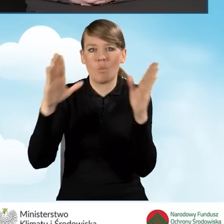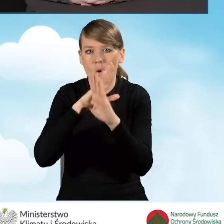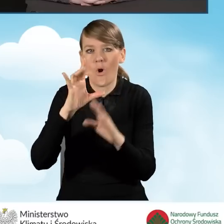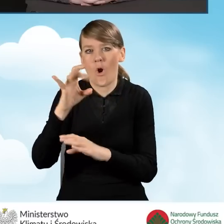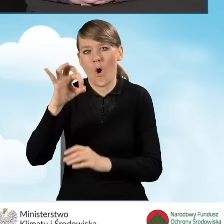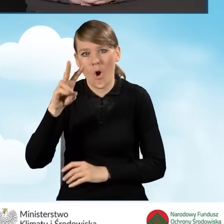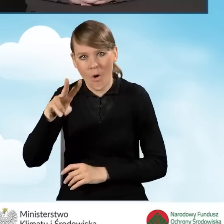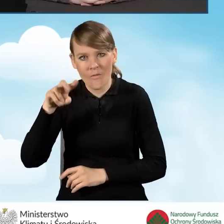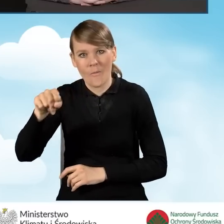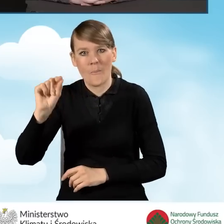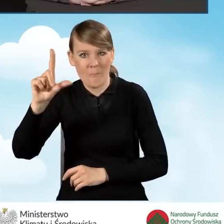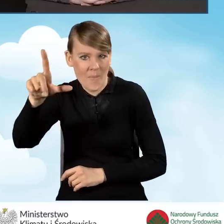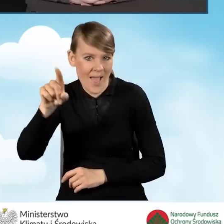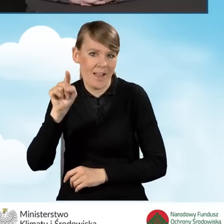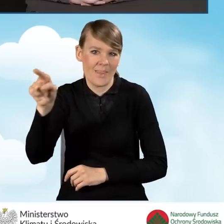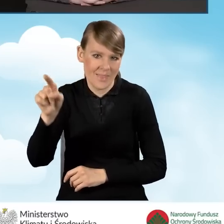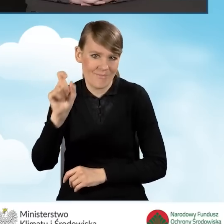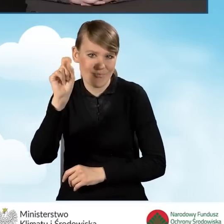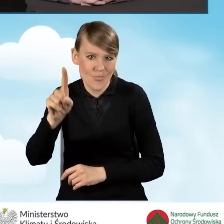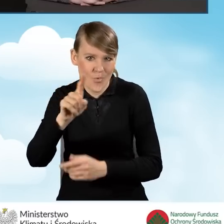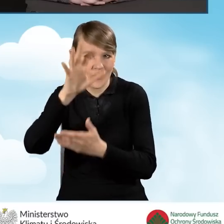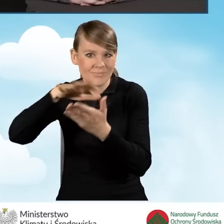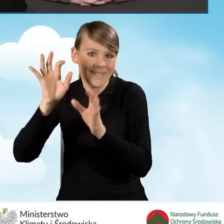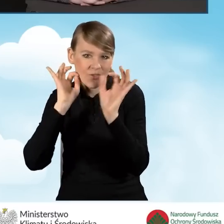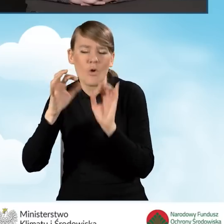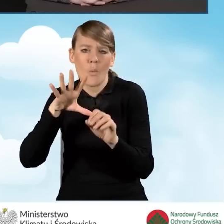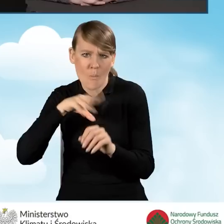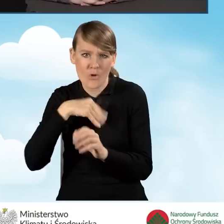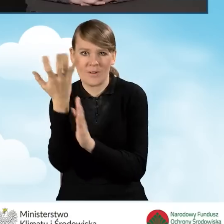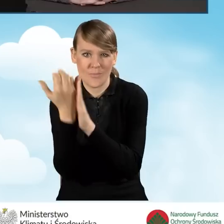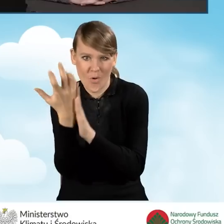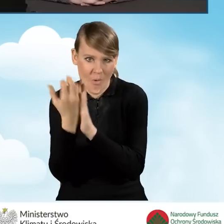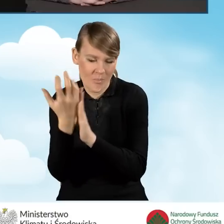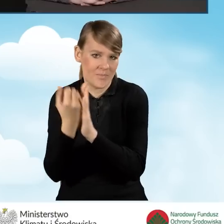One są do pobrania udostępnione, tak jak tutaj widać,